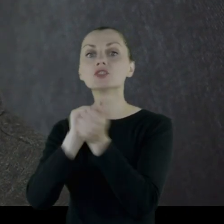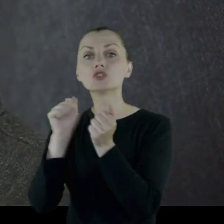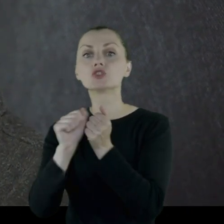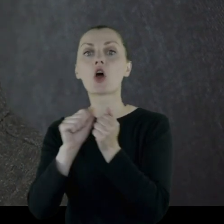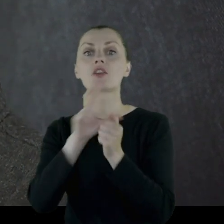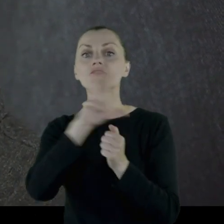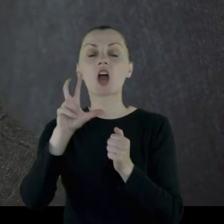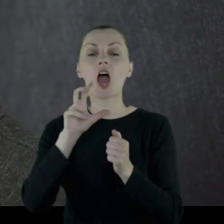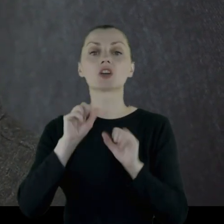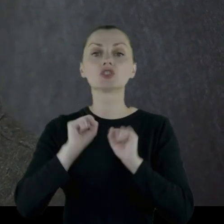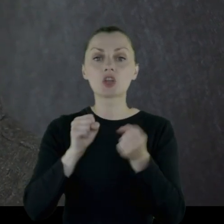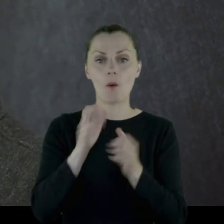w czasie działań wojennych.